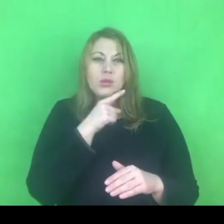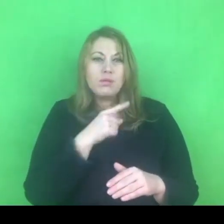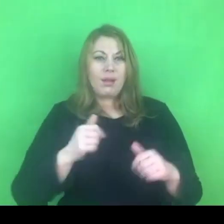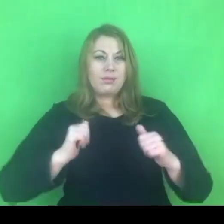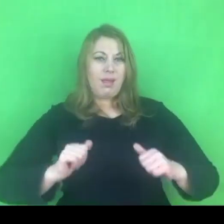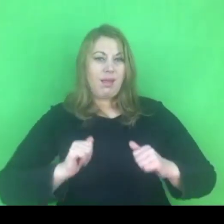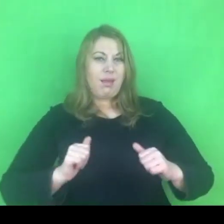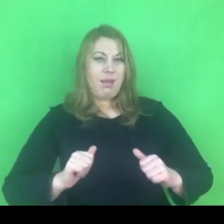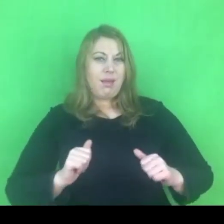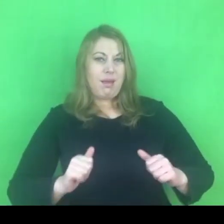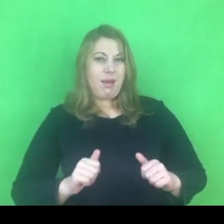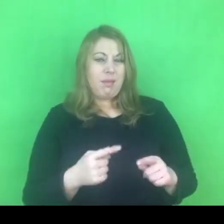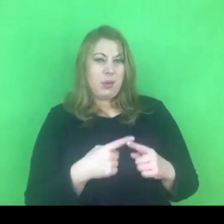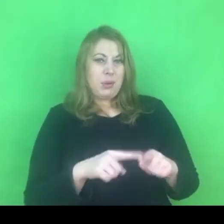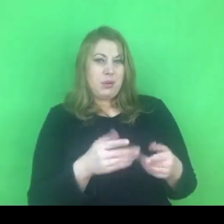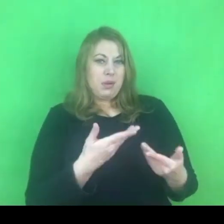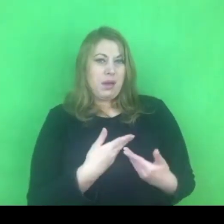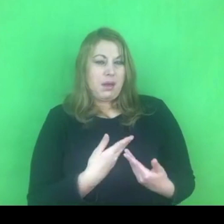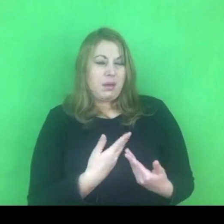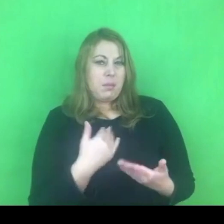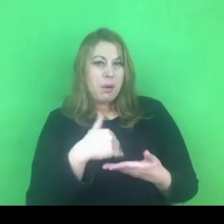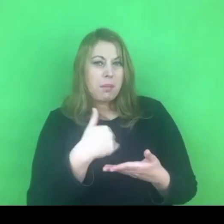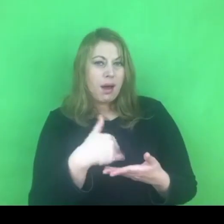Myślę tu też o osobach stosujących przemoc.